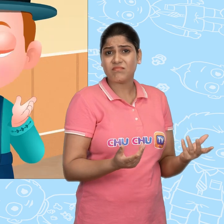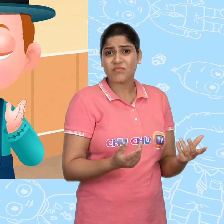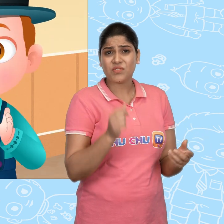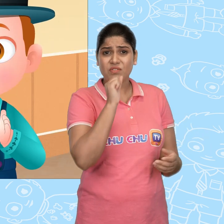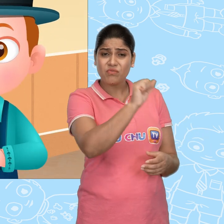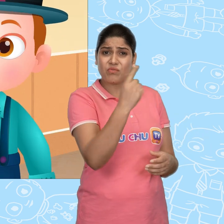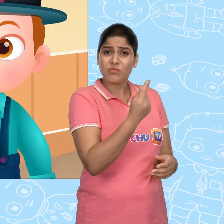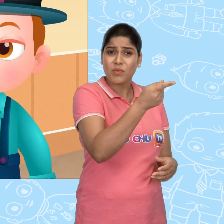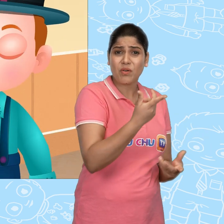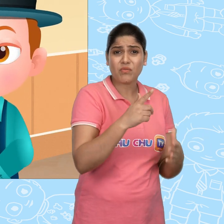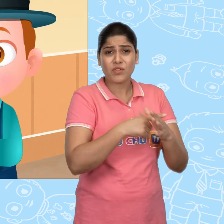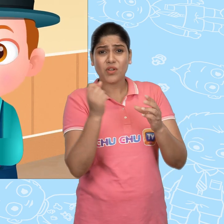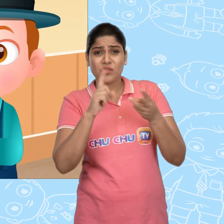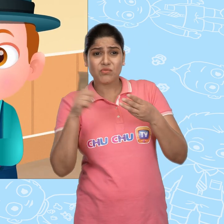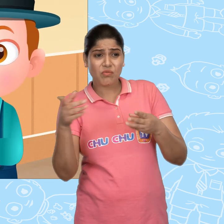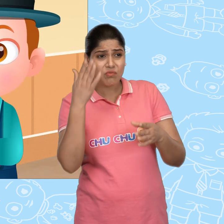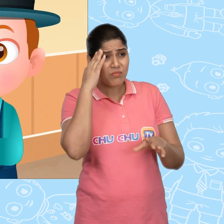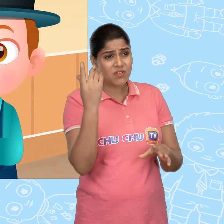सिर्फ तुम्हें और Joe को इस बारे में पता है।